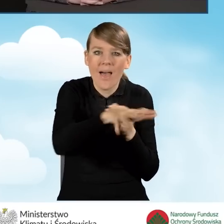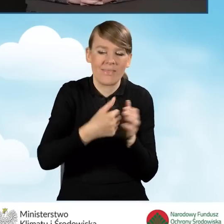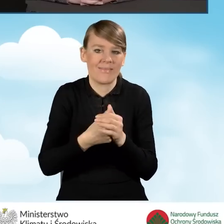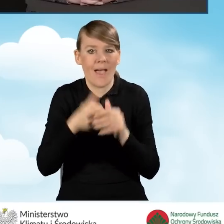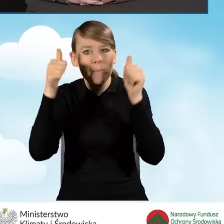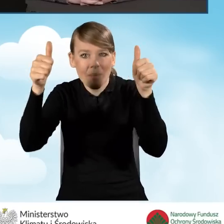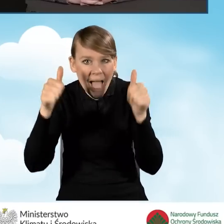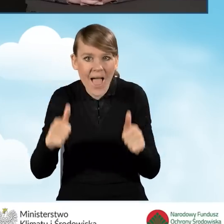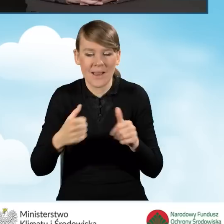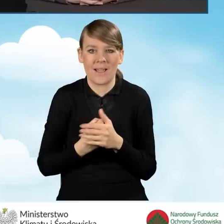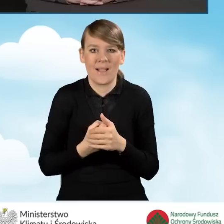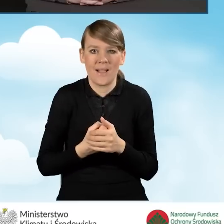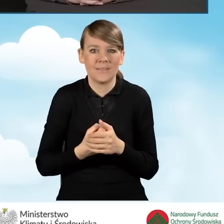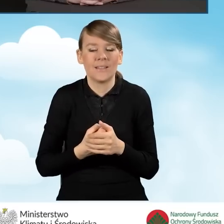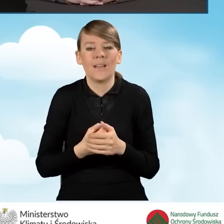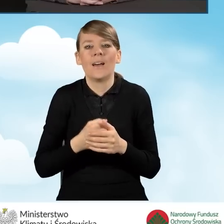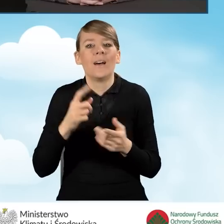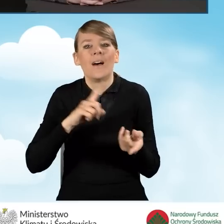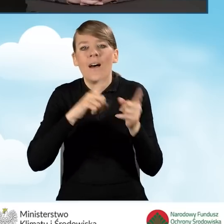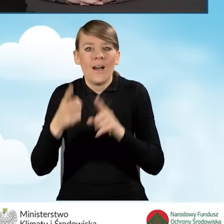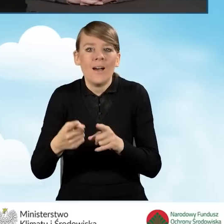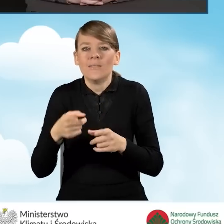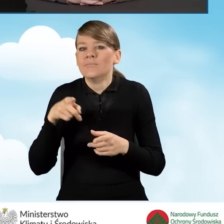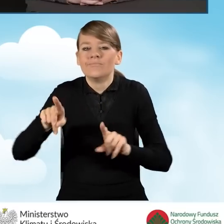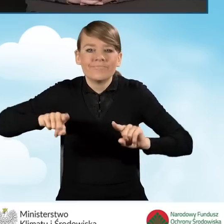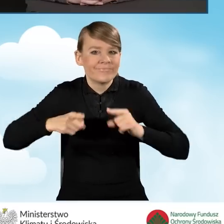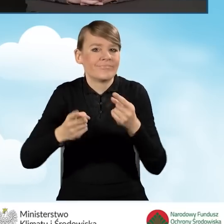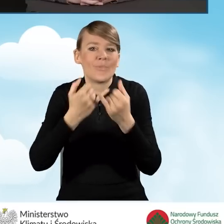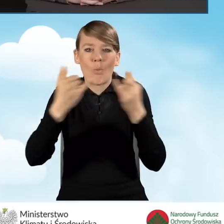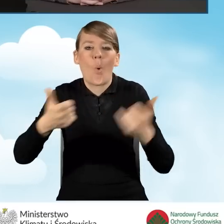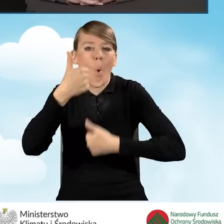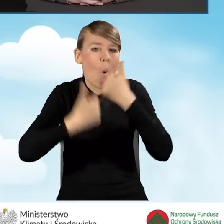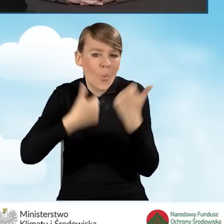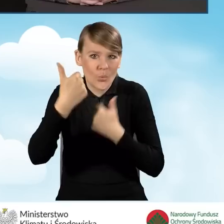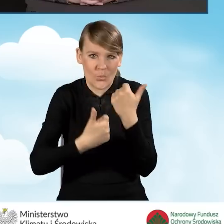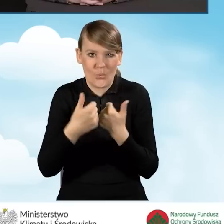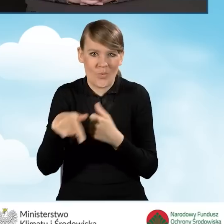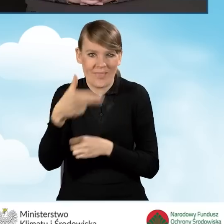czy organizowanie różnego rodzaju konkursów o tematyce programu Czyste Powietrze,